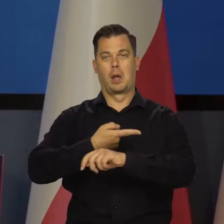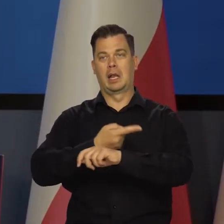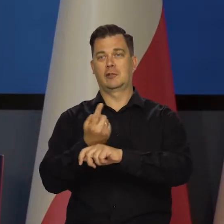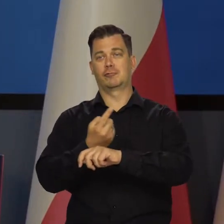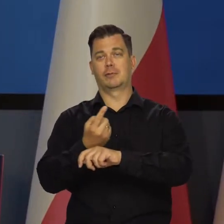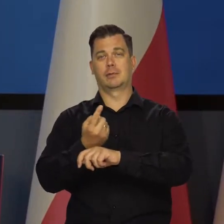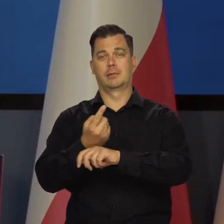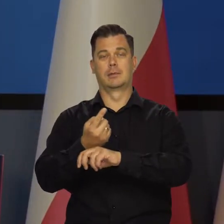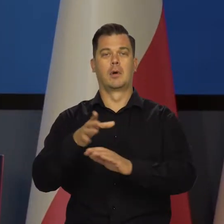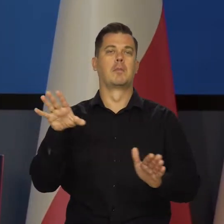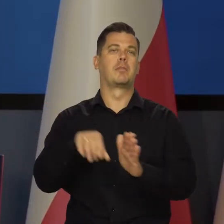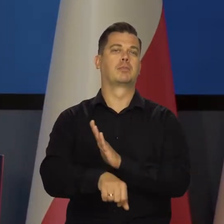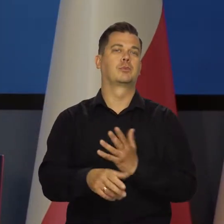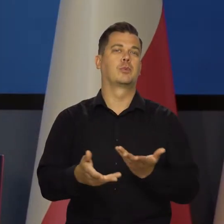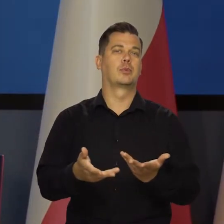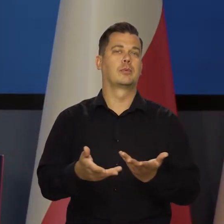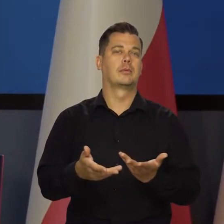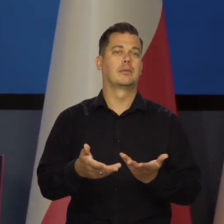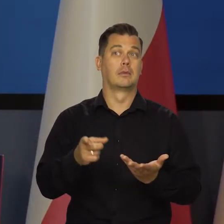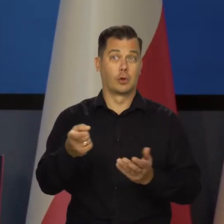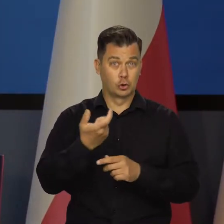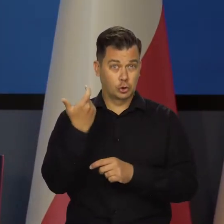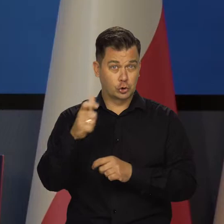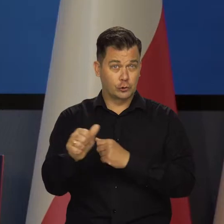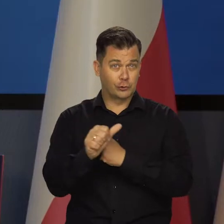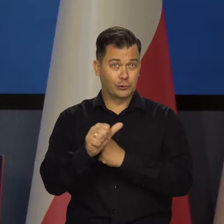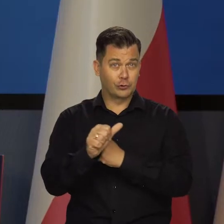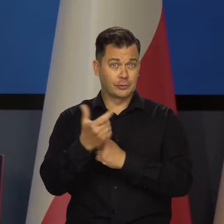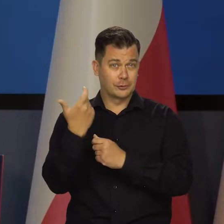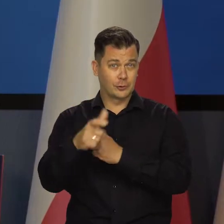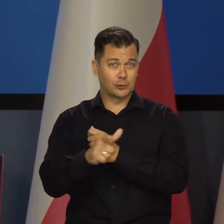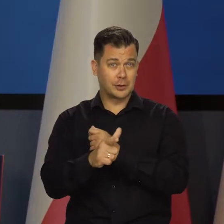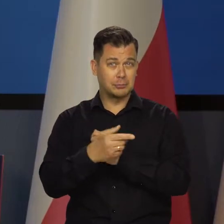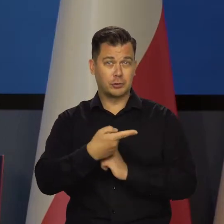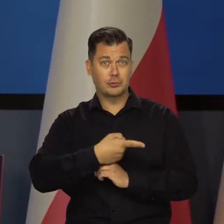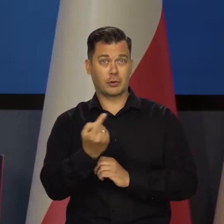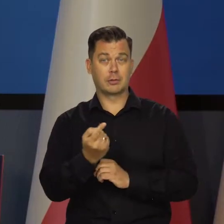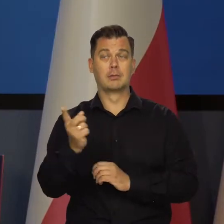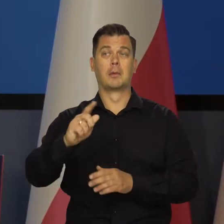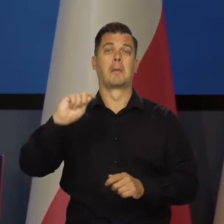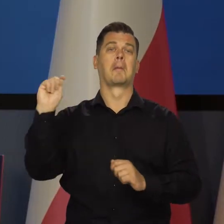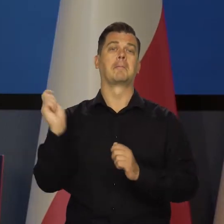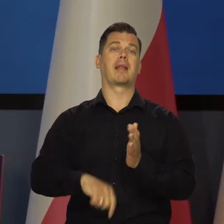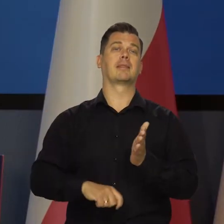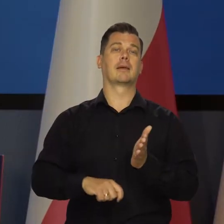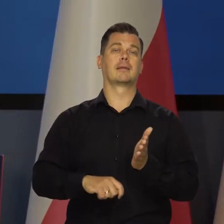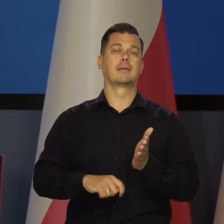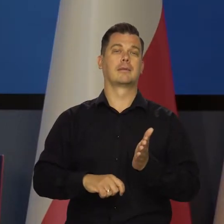bo my mieliśmy zepsuty licznik i mówi : Proszę Pana, Pan jedzie 160-170, wymierzam mandat.